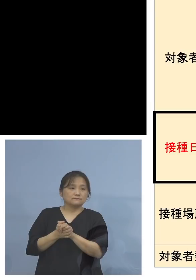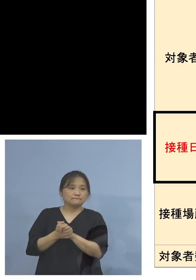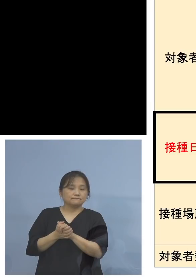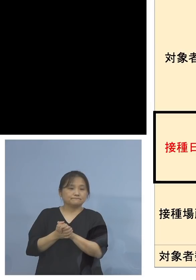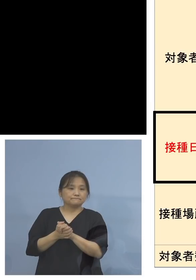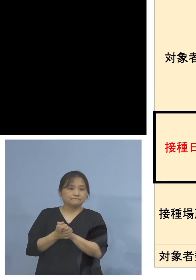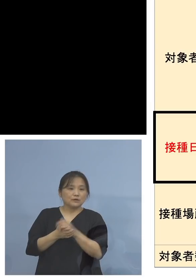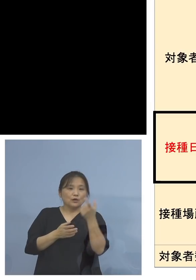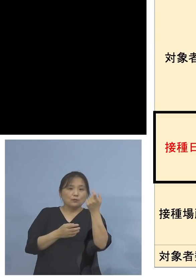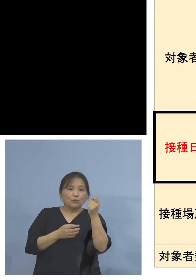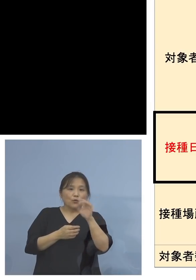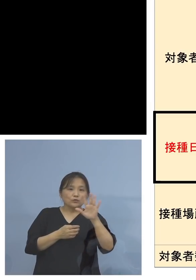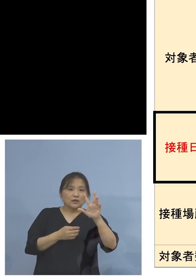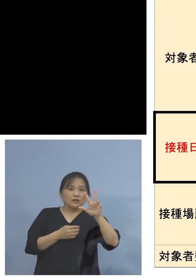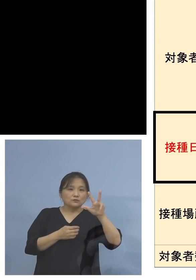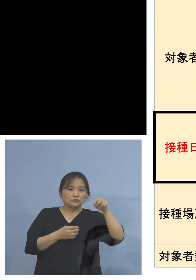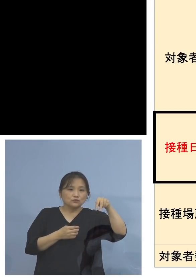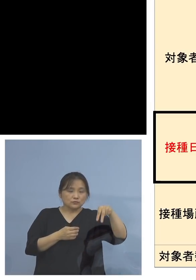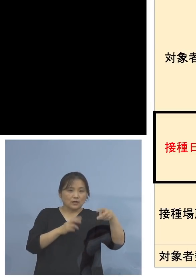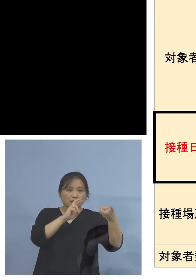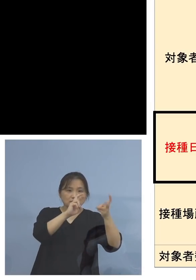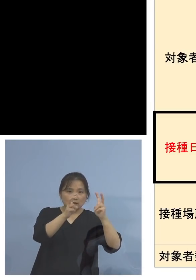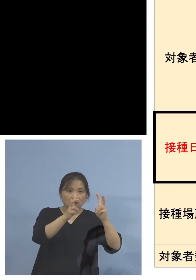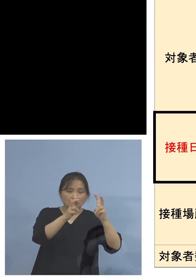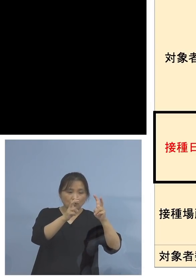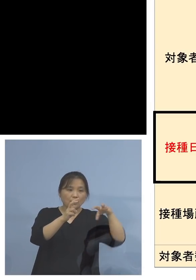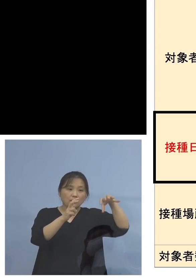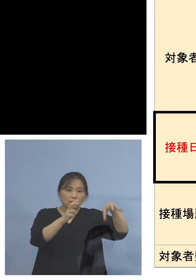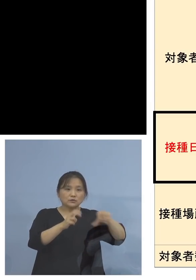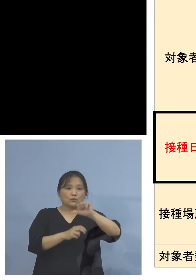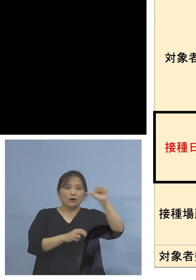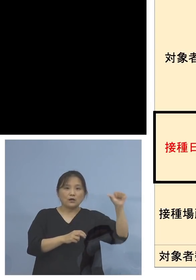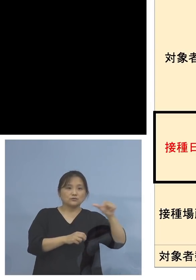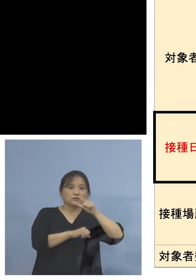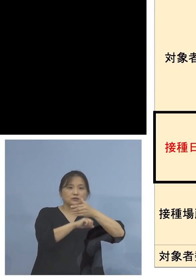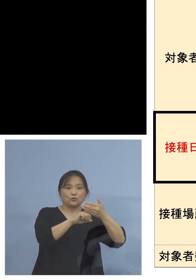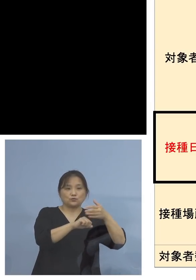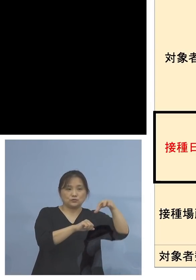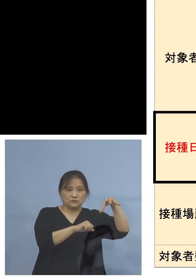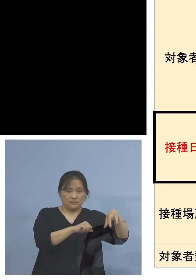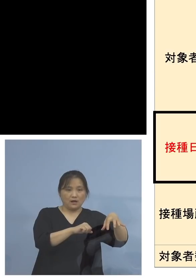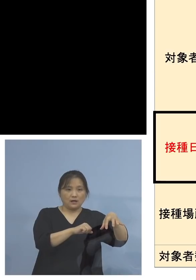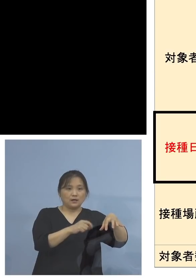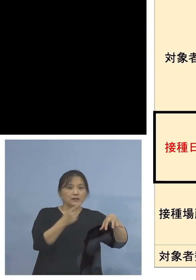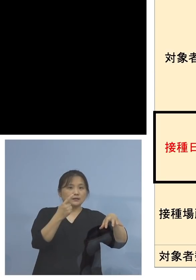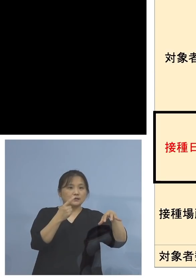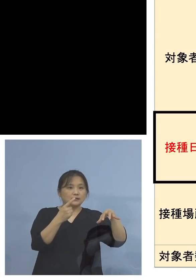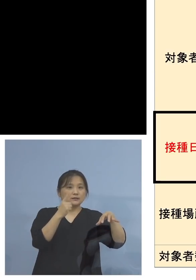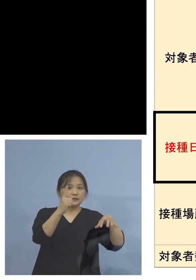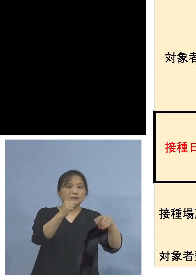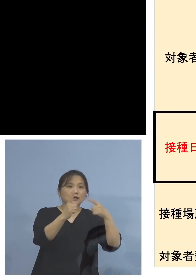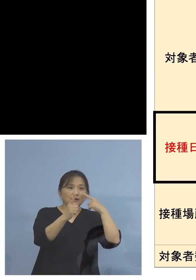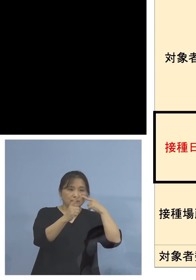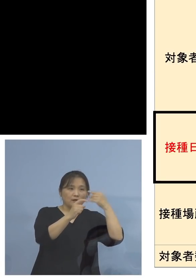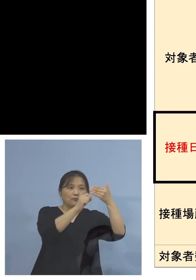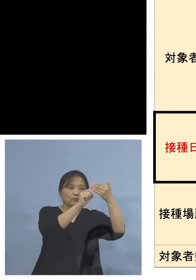モデルナ社製については、場所は アスティとくしまで、1回目の接種を9月9日、